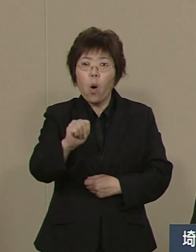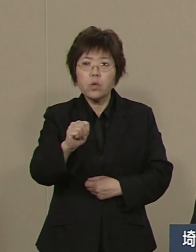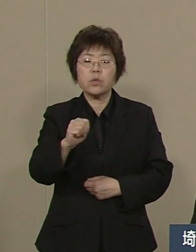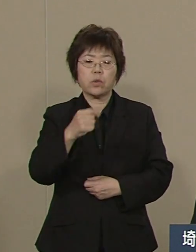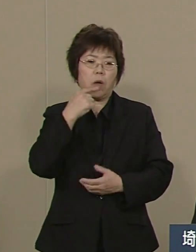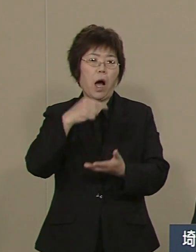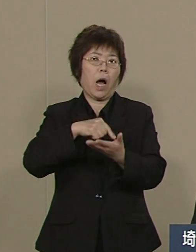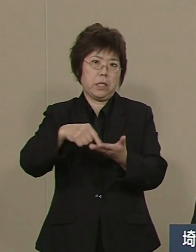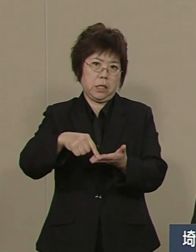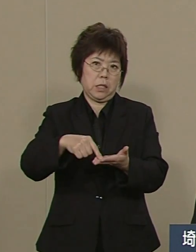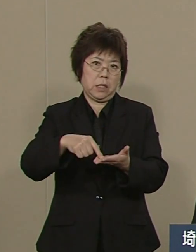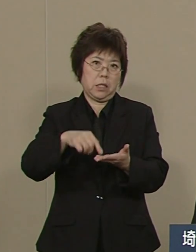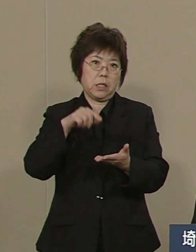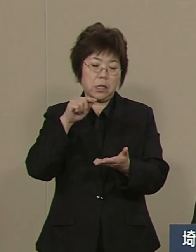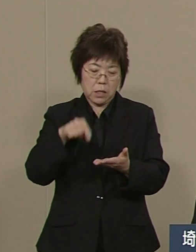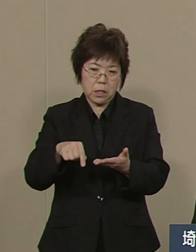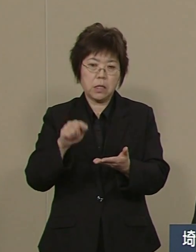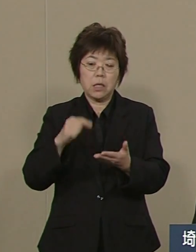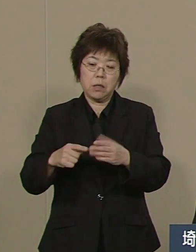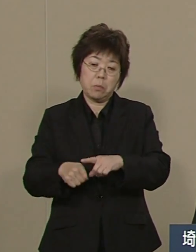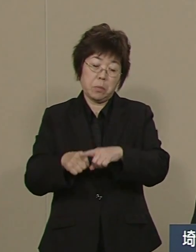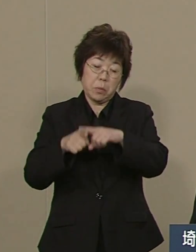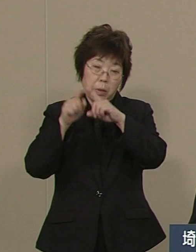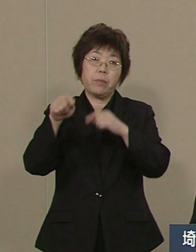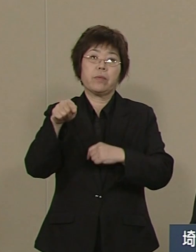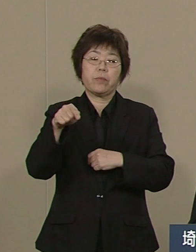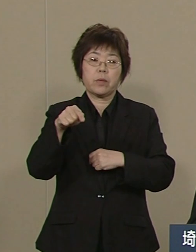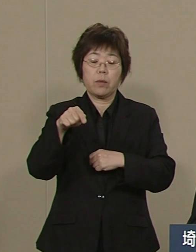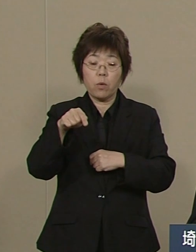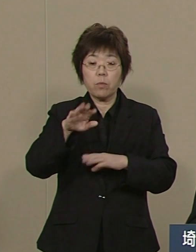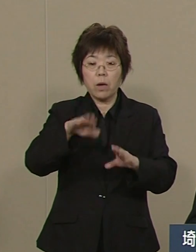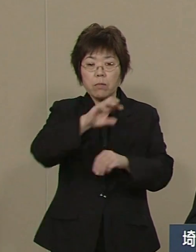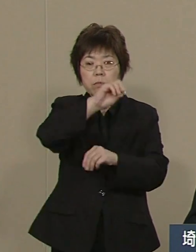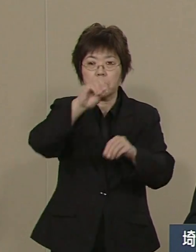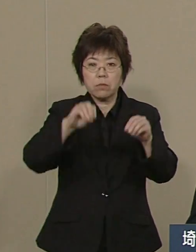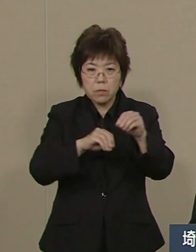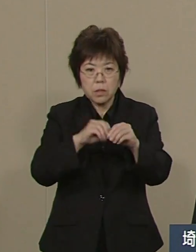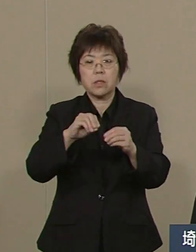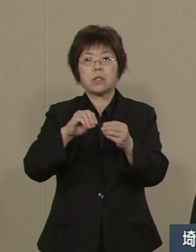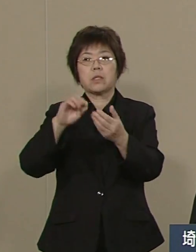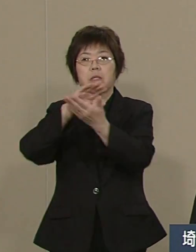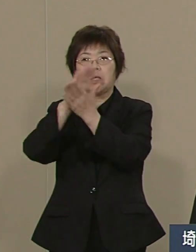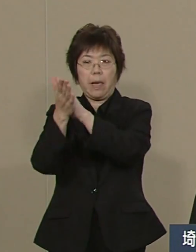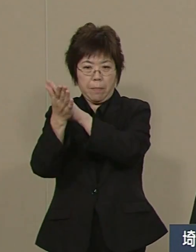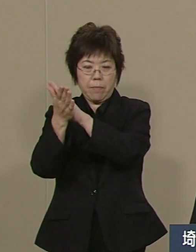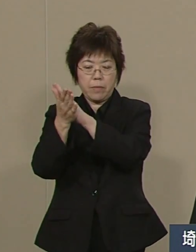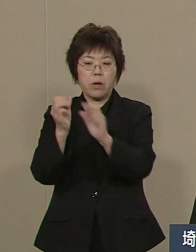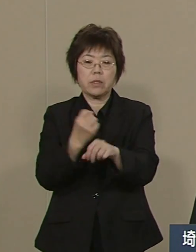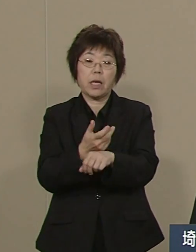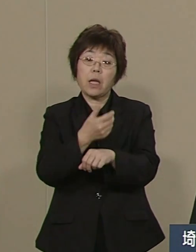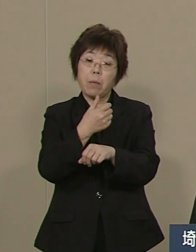今では 埼玉県と さいたま市に３億円 納付しております